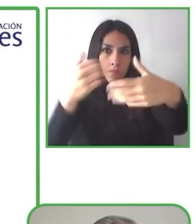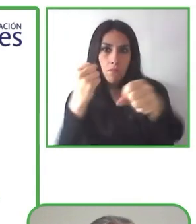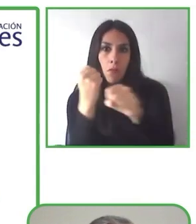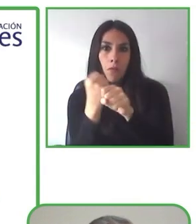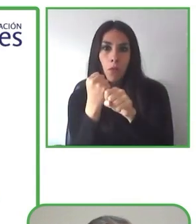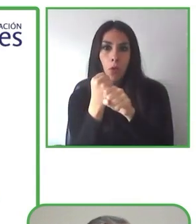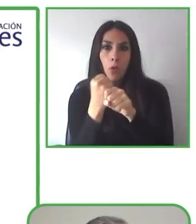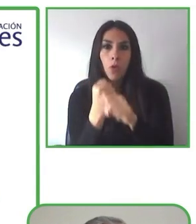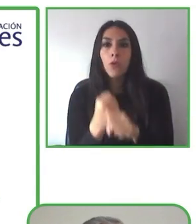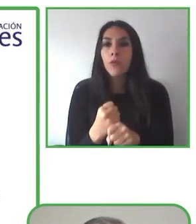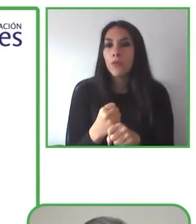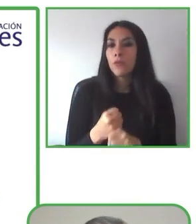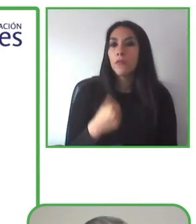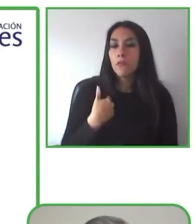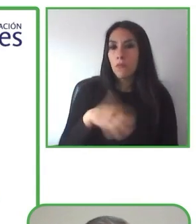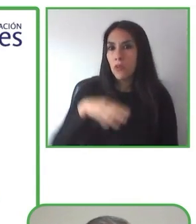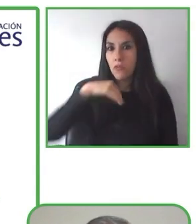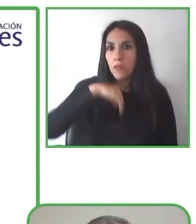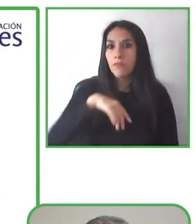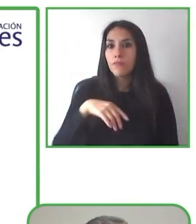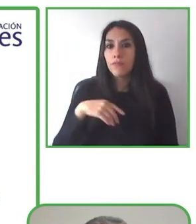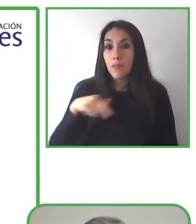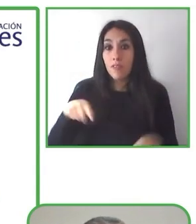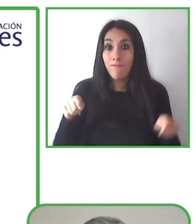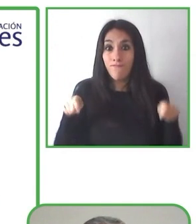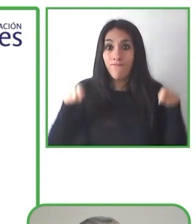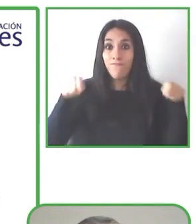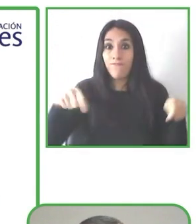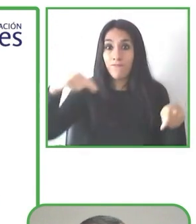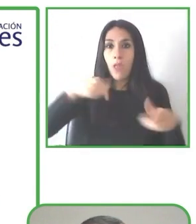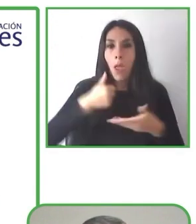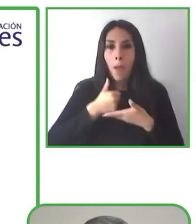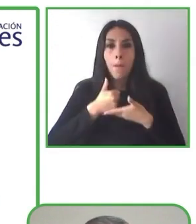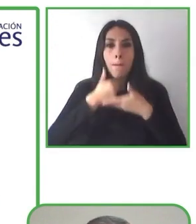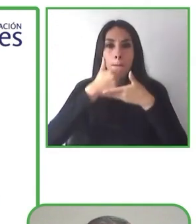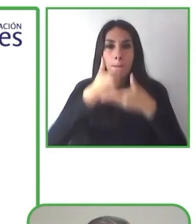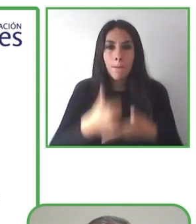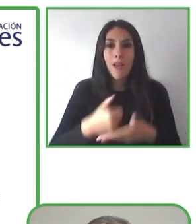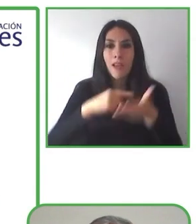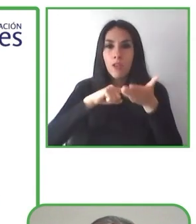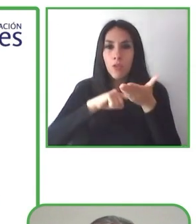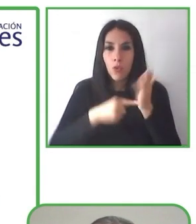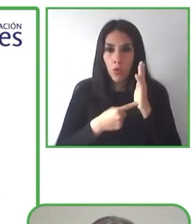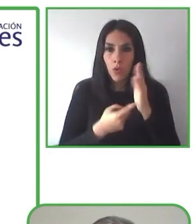Renat es gerente de esta organización de Globe4all, que es un proyecto dedicado al